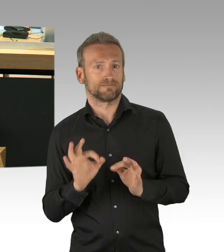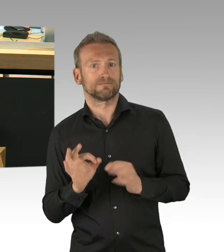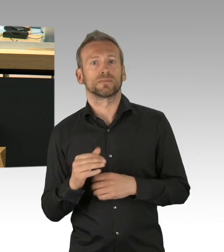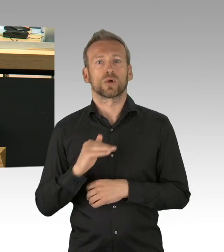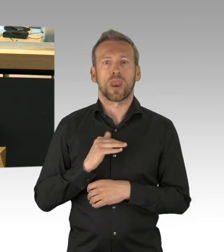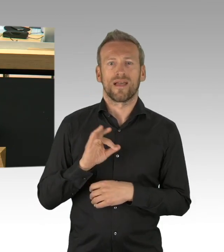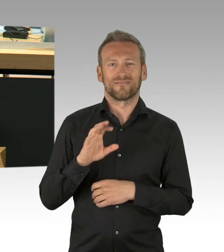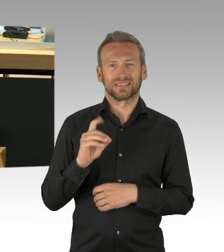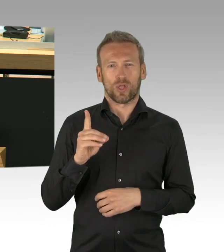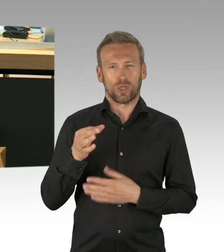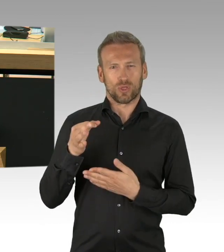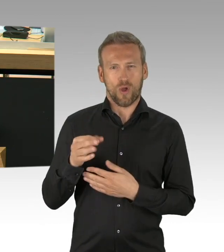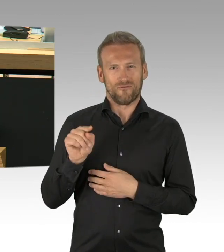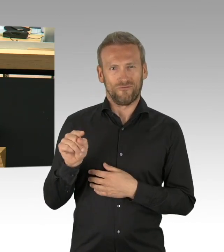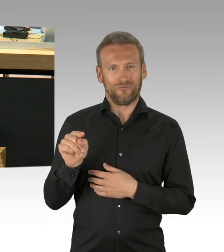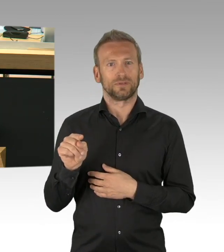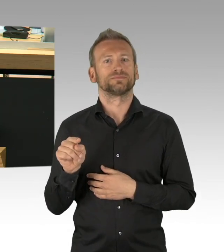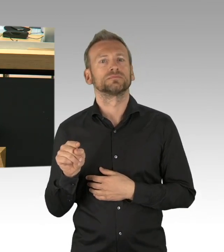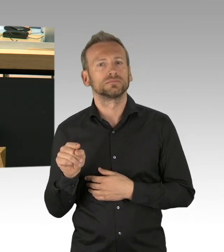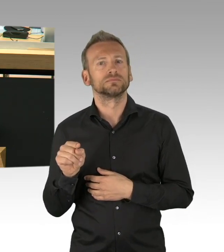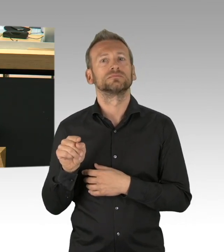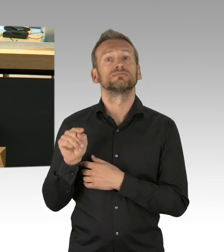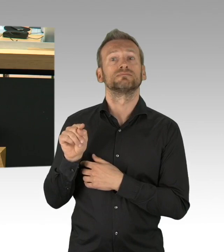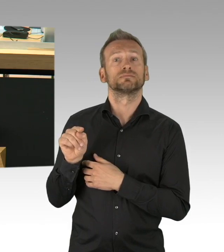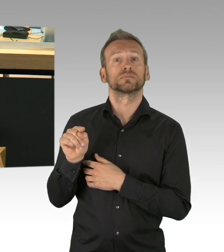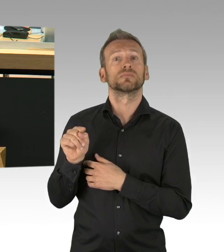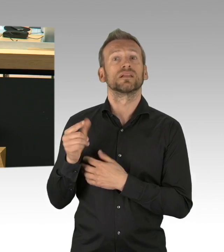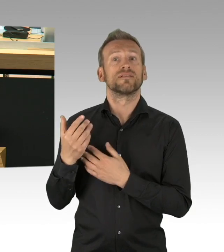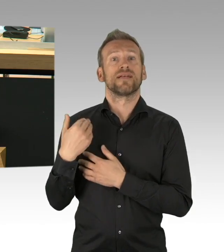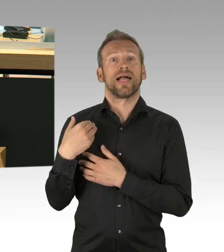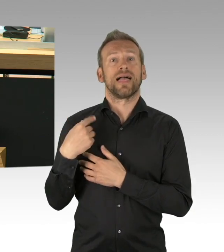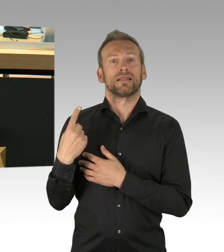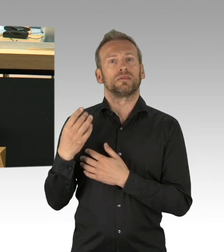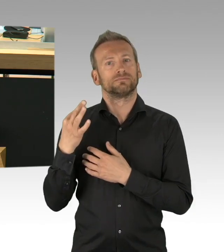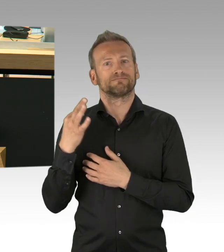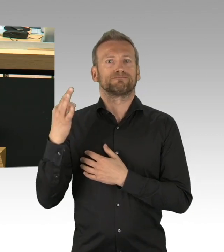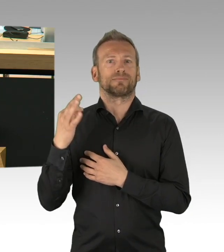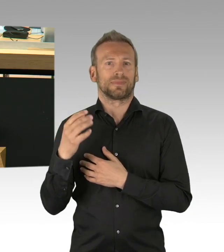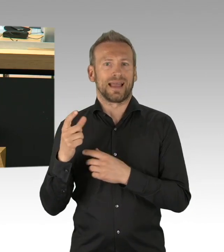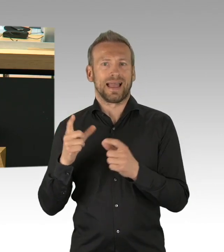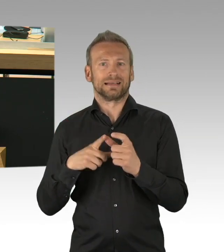als die Ministerpräsidentin und Ministerpräsidenten, dazu hat der Senat sich heute erklärt alle Fraktionen außer die AfD